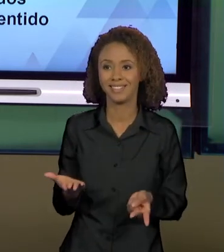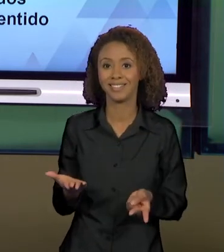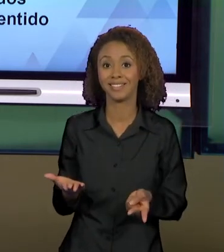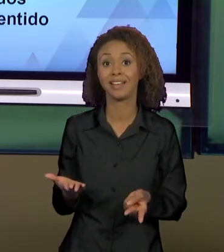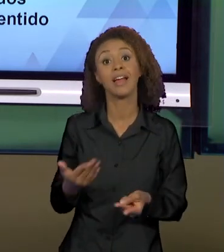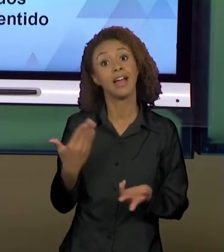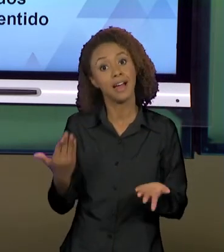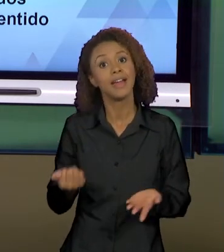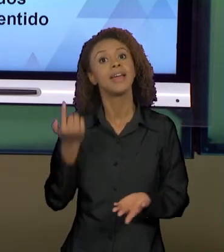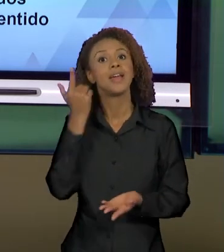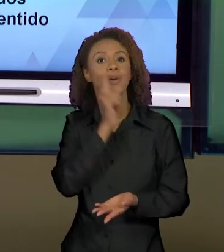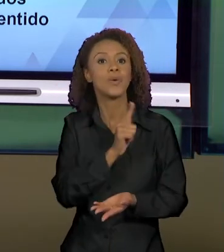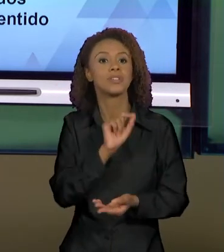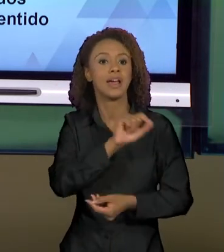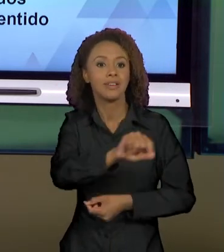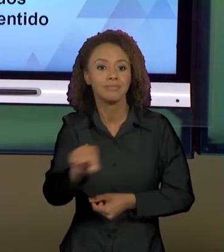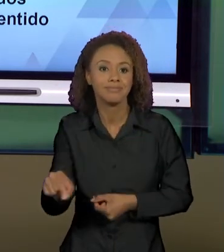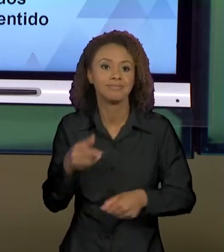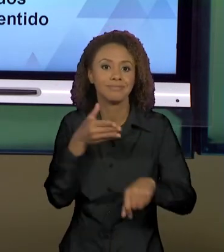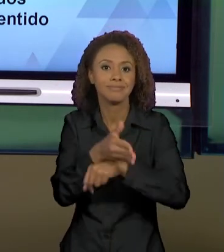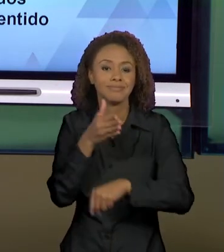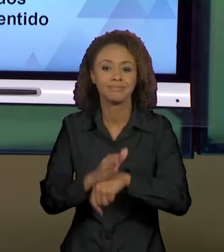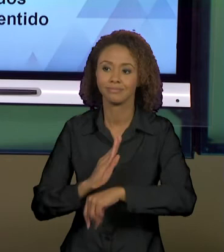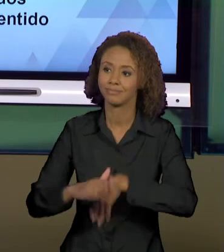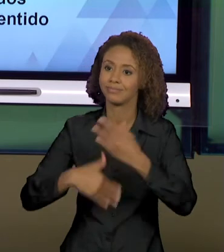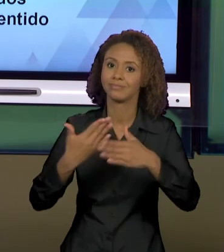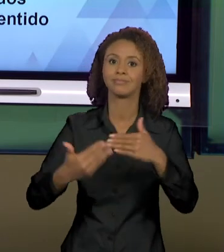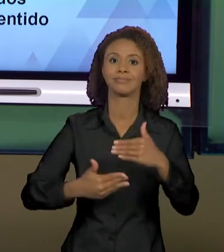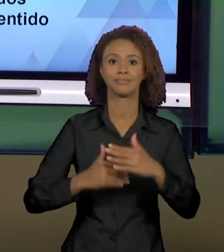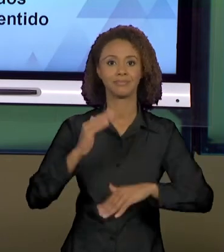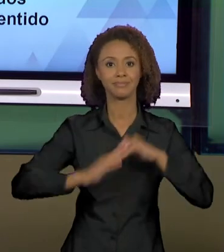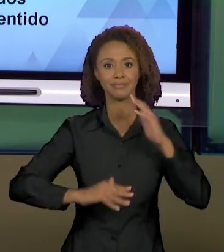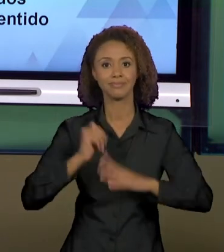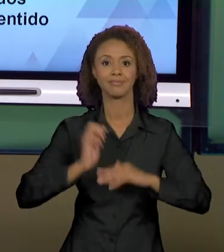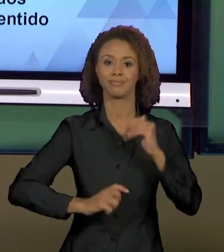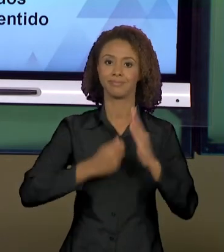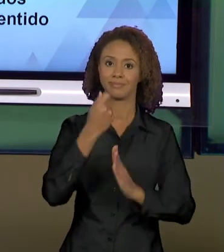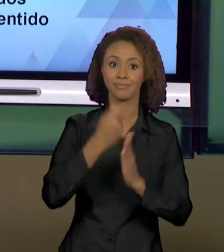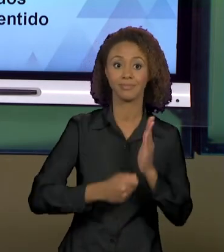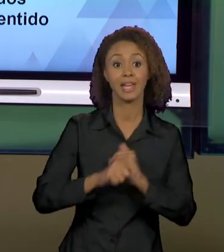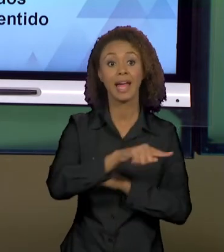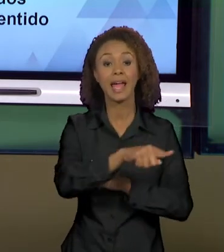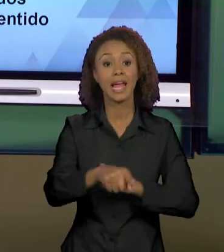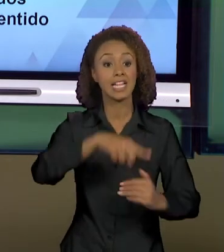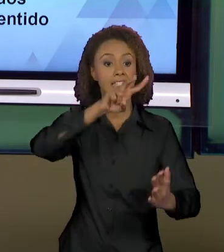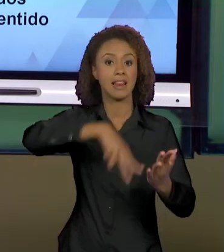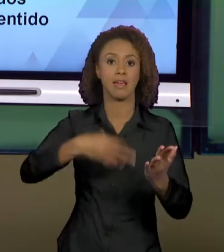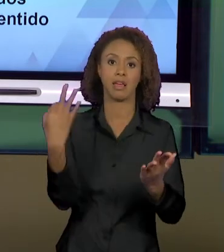SÓCIO-HISTÓRICO DE PRODUÇÃO DOS SENTIDOS, A GENTE CONSEGUE FORMAR LEITORES E NÃO SUJEITO QUE VÃO À